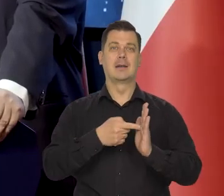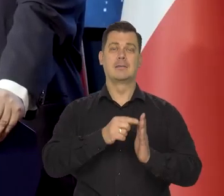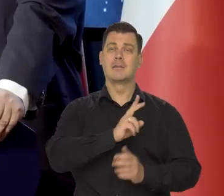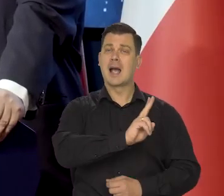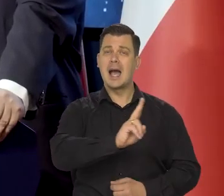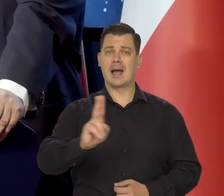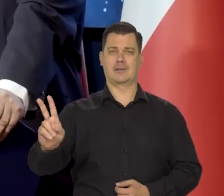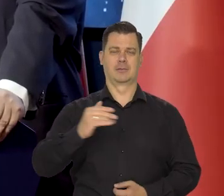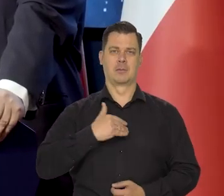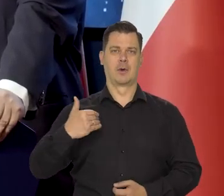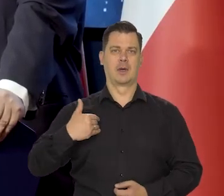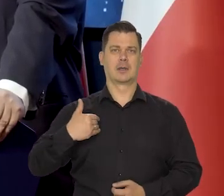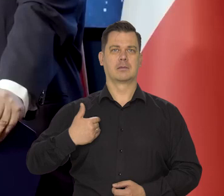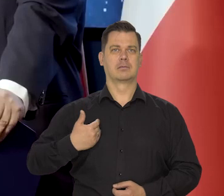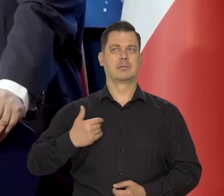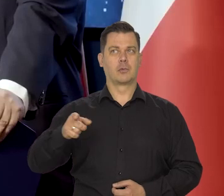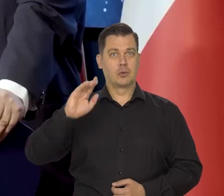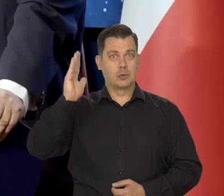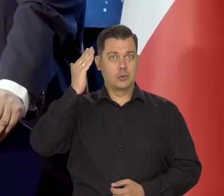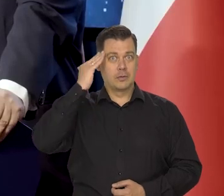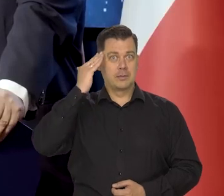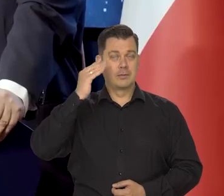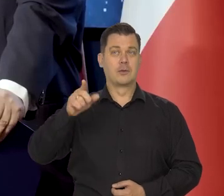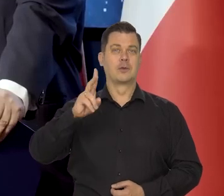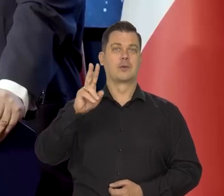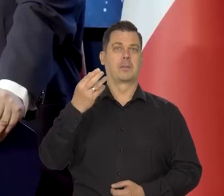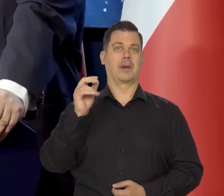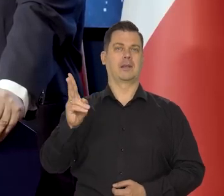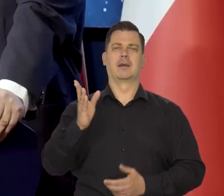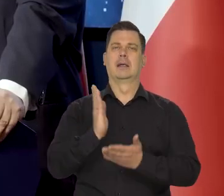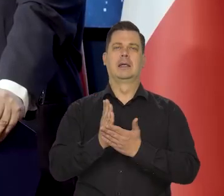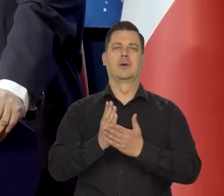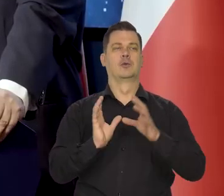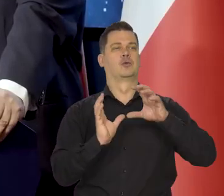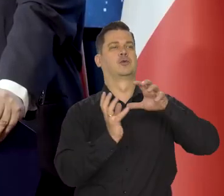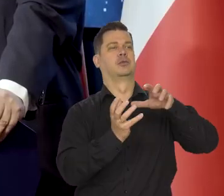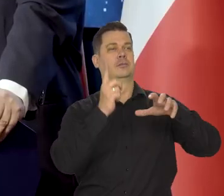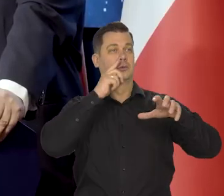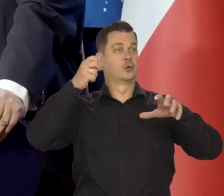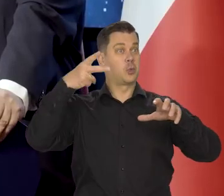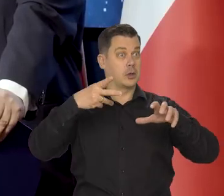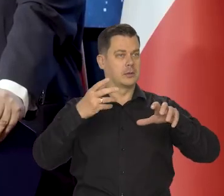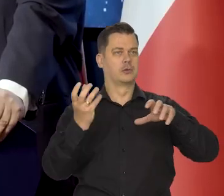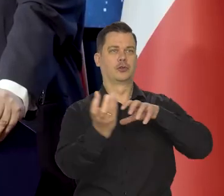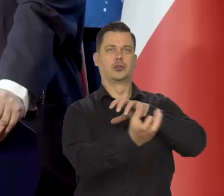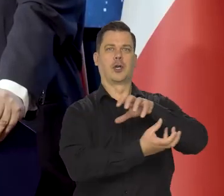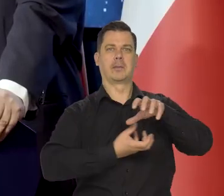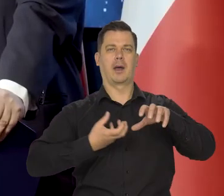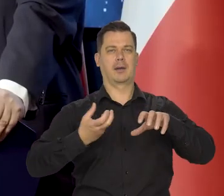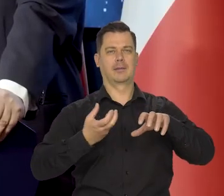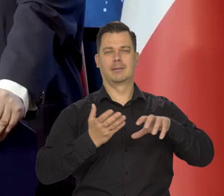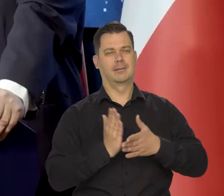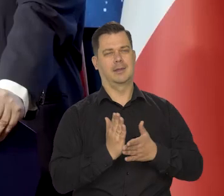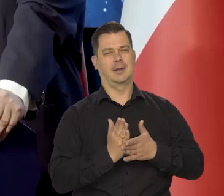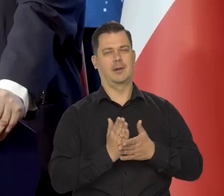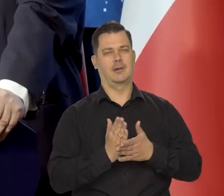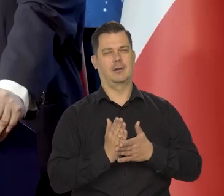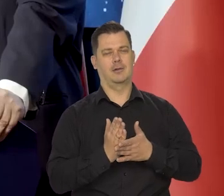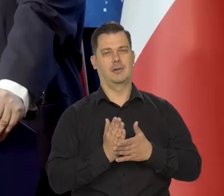żeby każdy Polak wiedział, że Mikołaj Kopernik nie tylko - "Wstrzymał słońce, ruszył Ziemię. Polskie zrodziło go plemię",